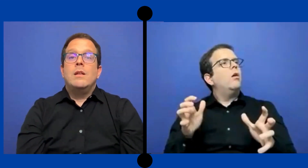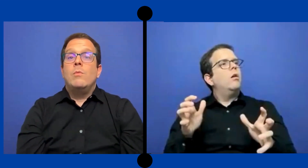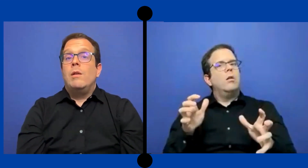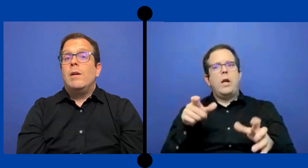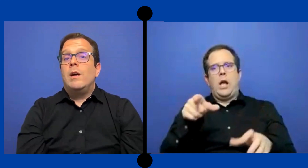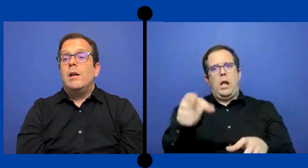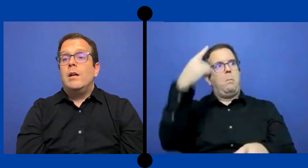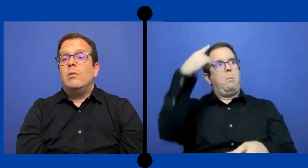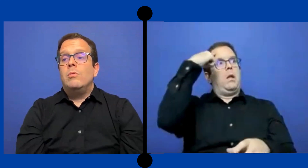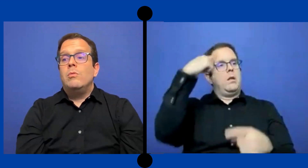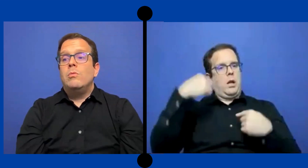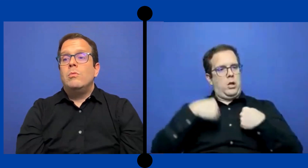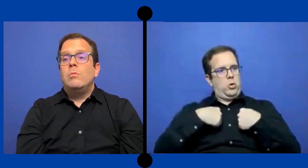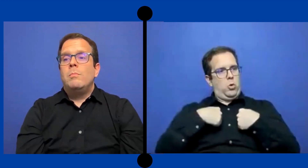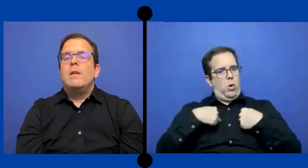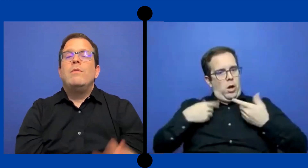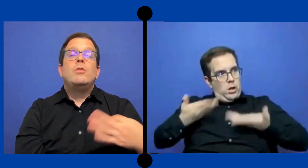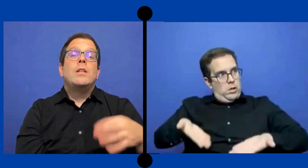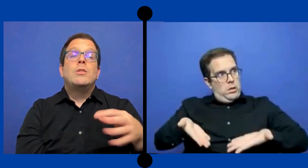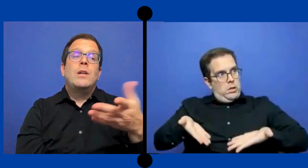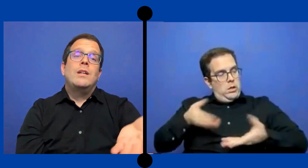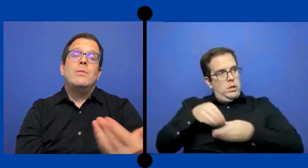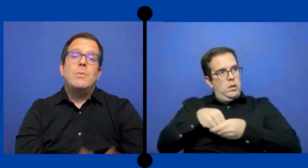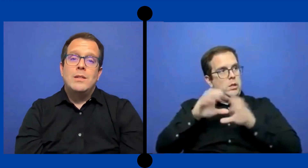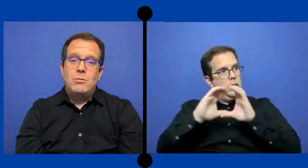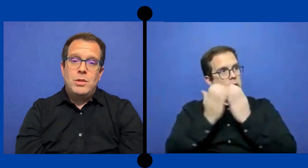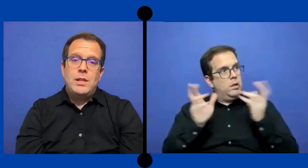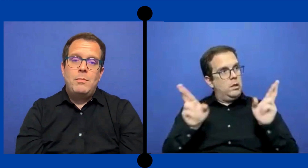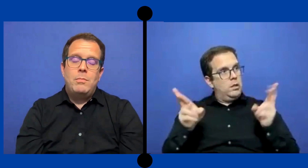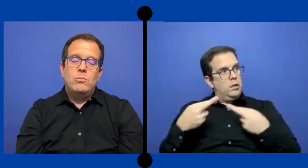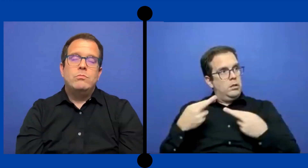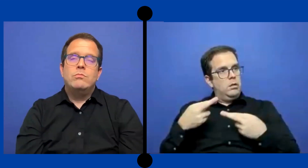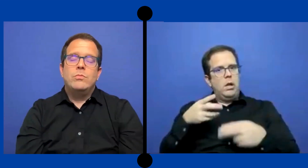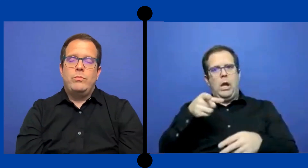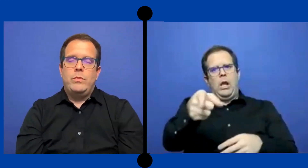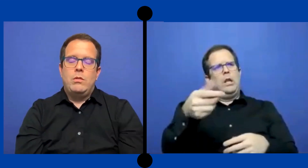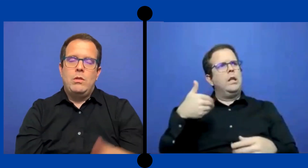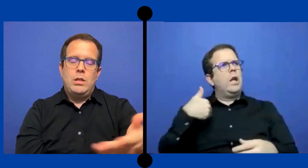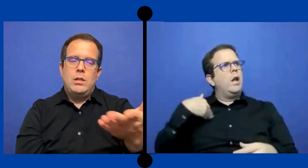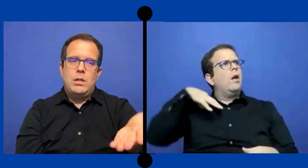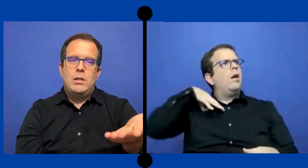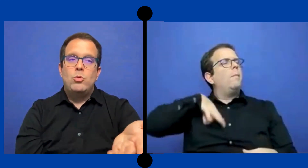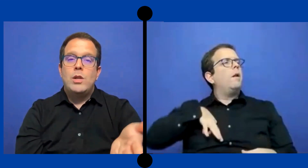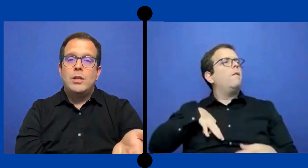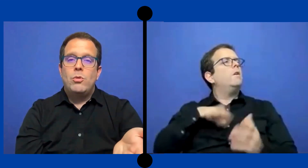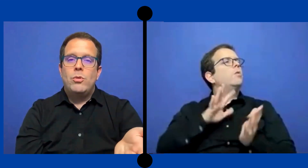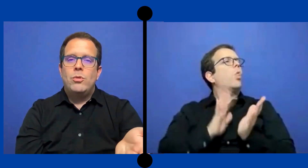se vuelva un beneficio adicional que tuviese un...ese ... estudiante sordo